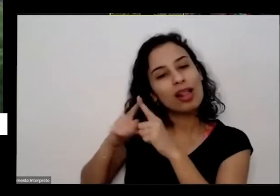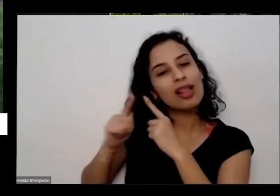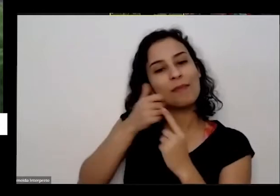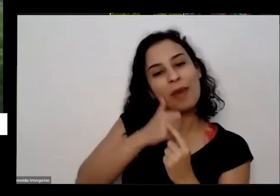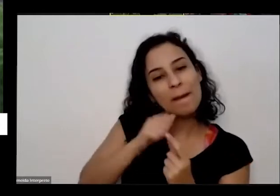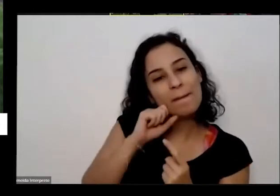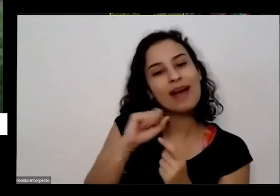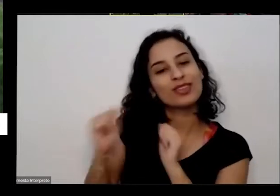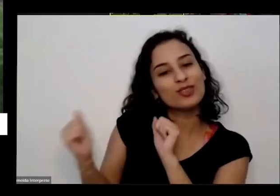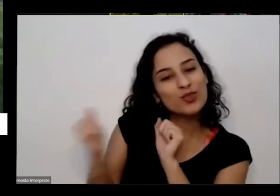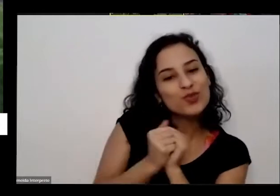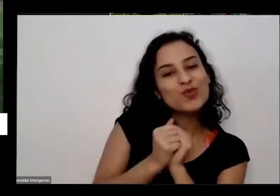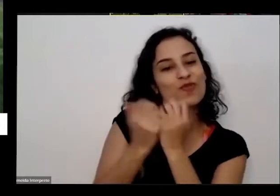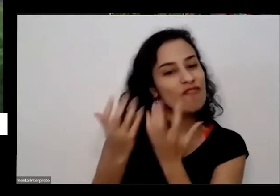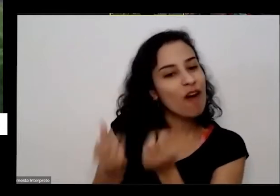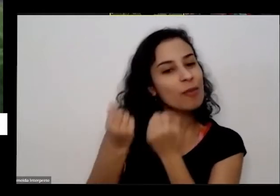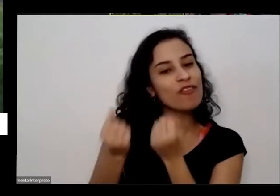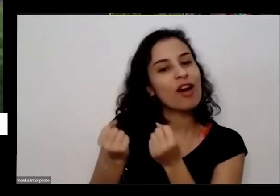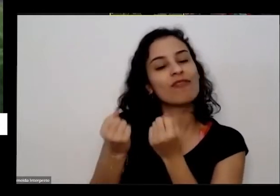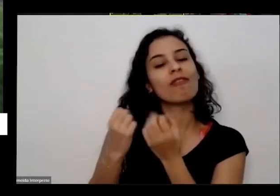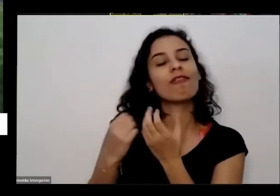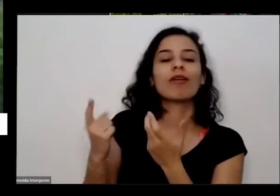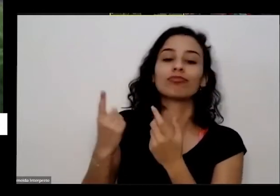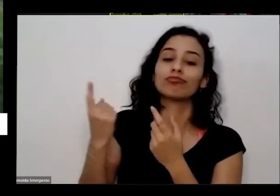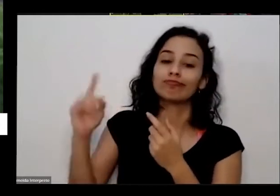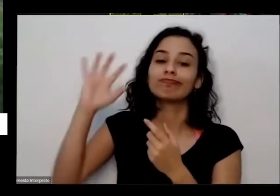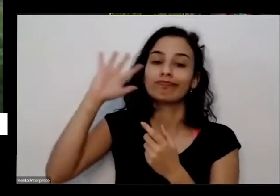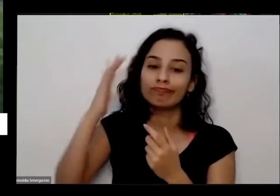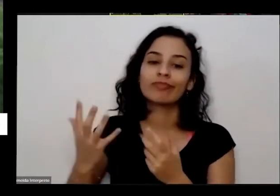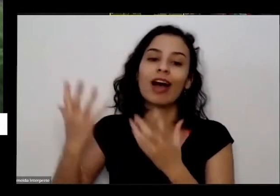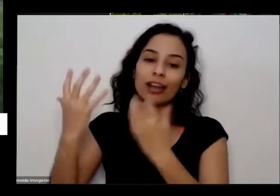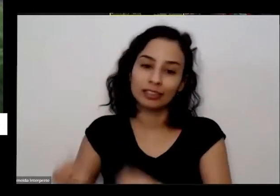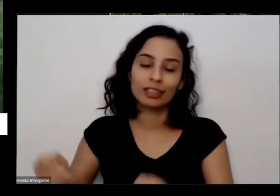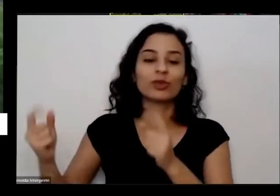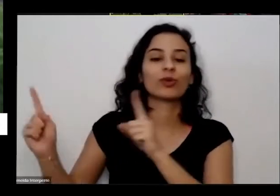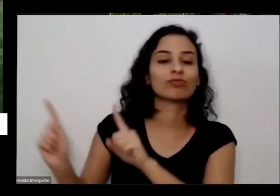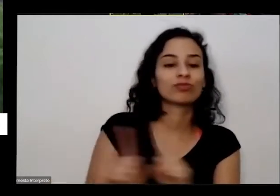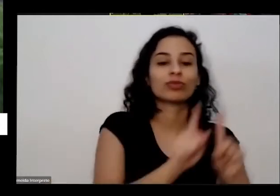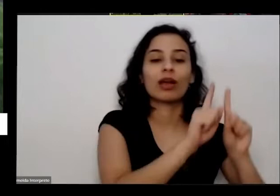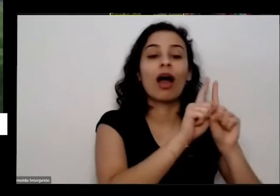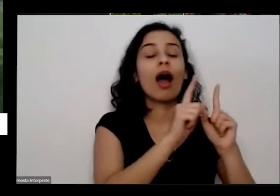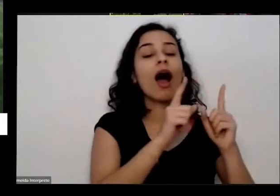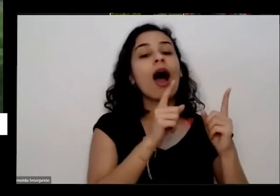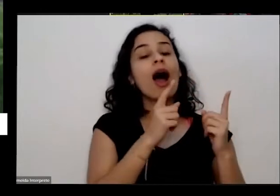e tal Gostou das coisas quando voltou para o cheque voltou para casa lá para o nosso prédio